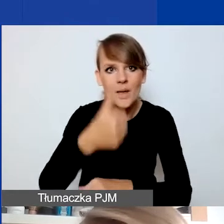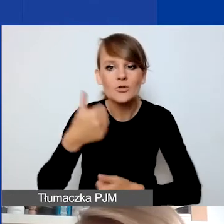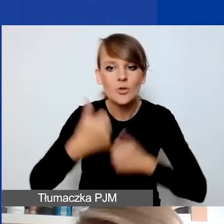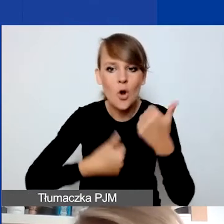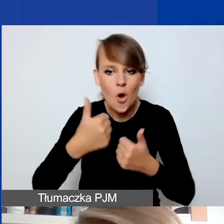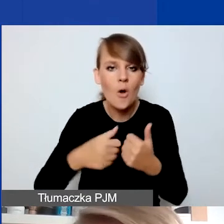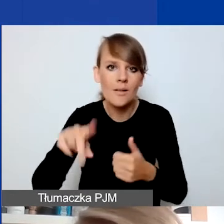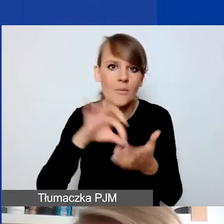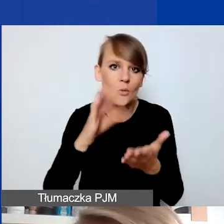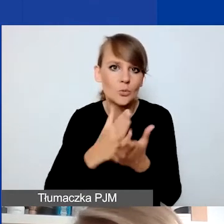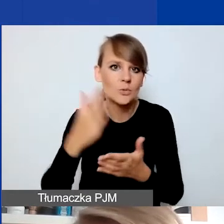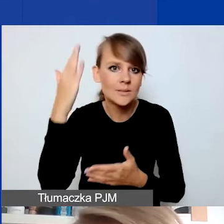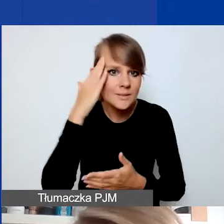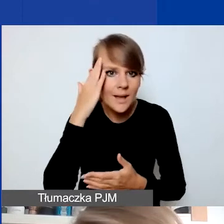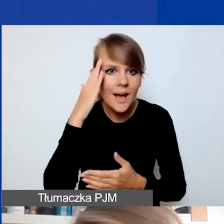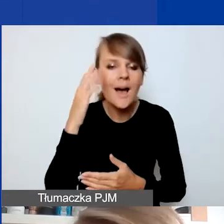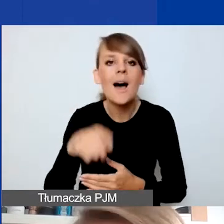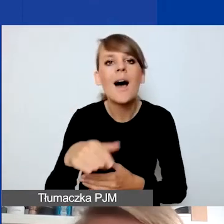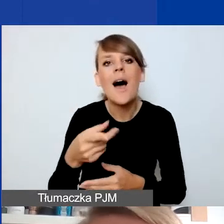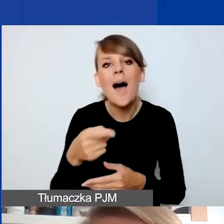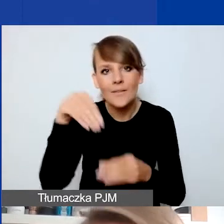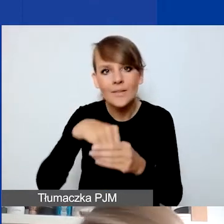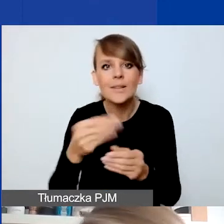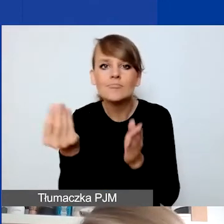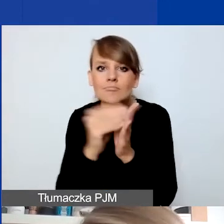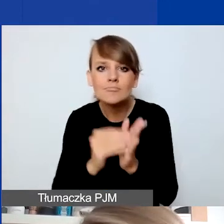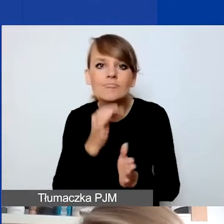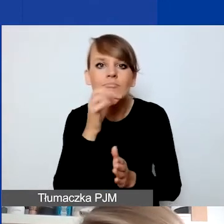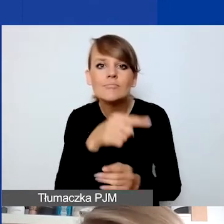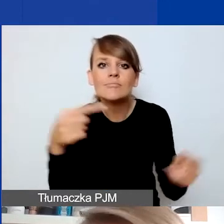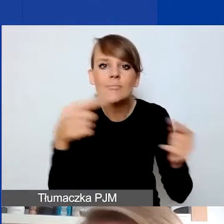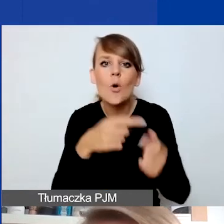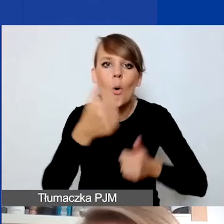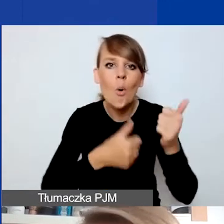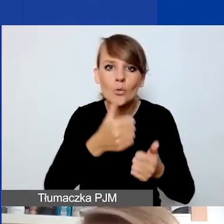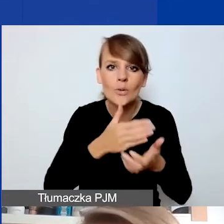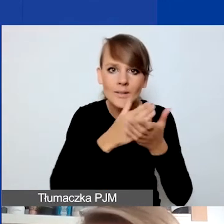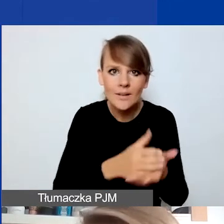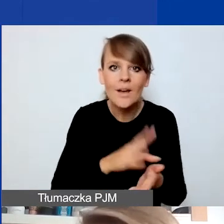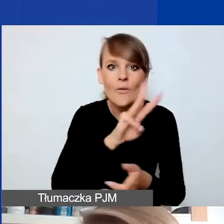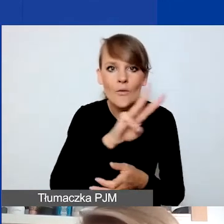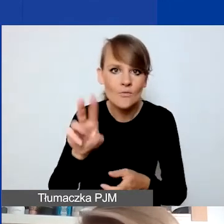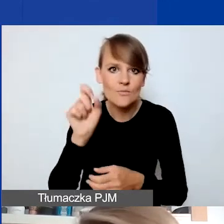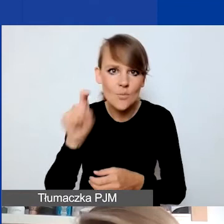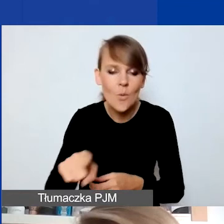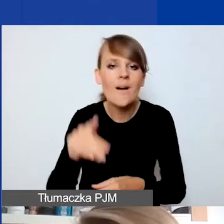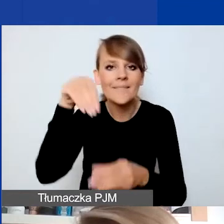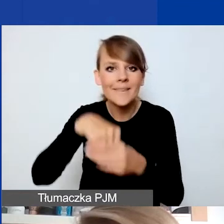On został zaktualizowany pod kątem konkursu interwencyjnego. Jest na naszej stronie. I tam nasi eksperci i ekspertki